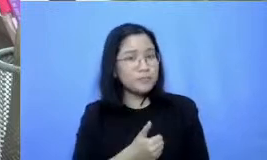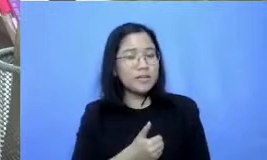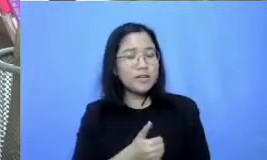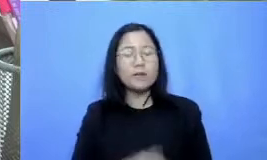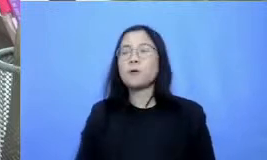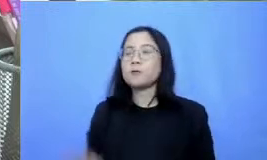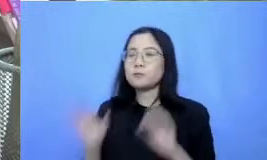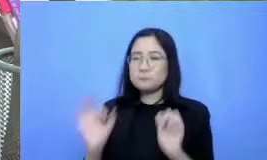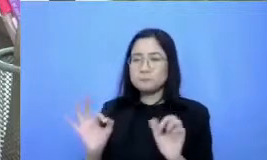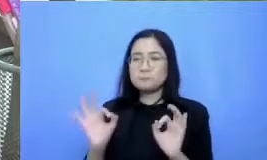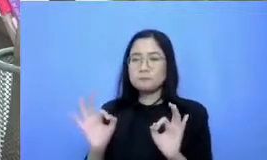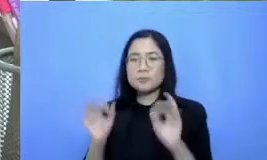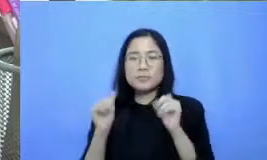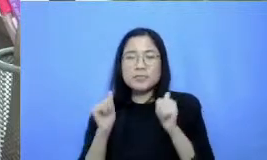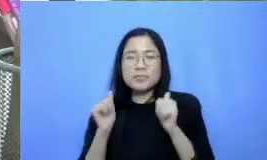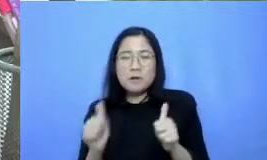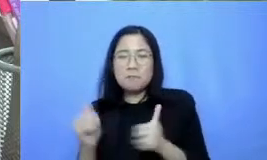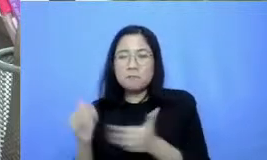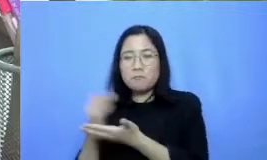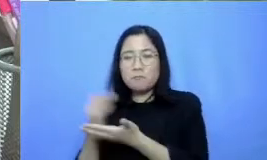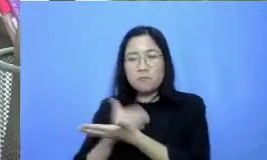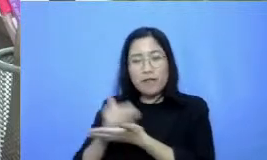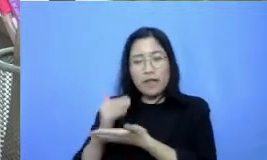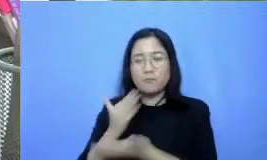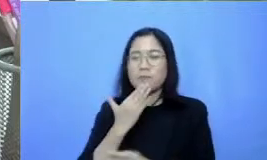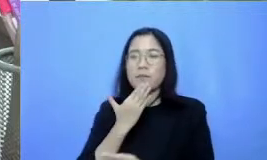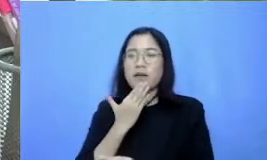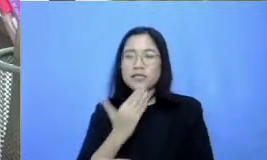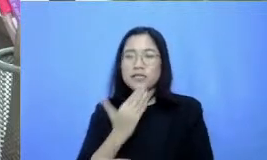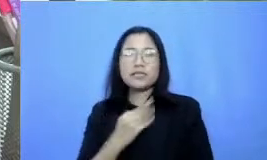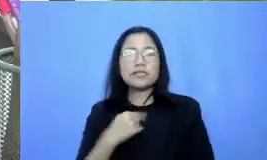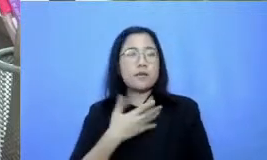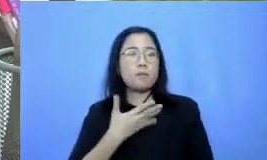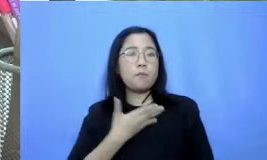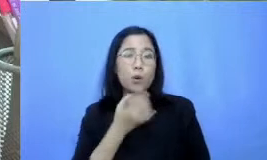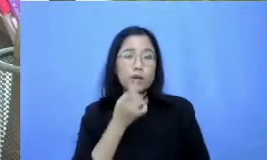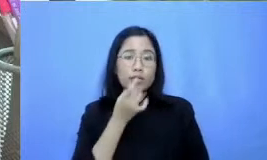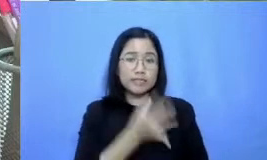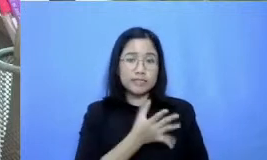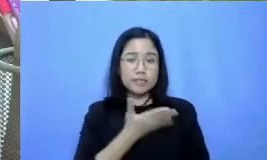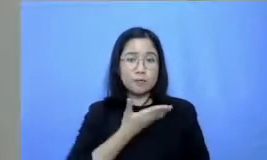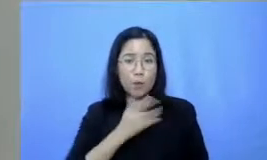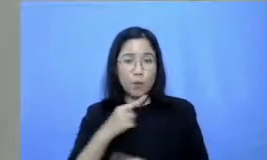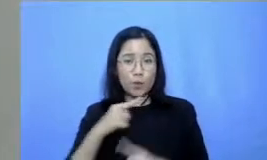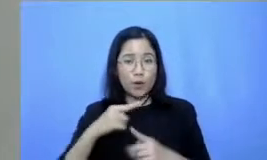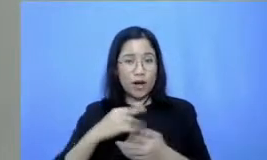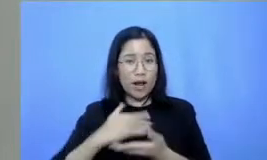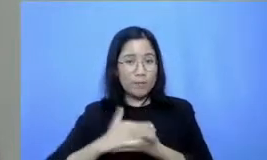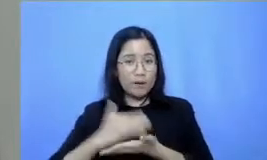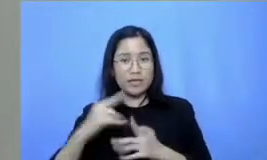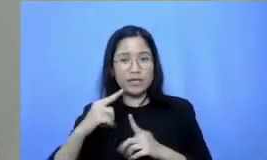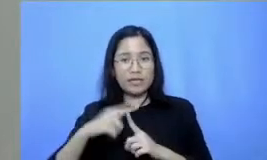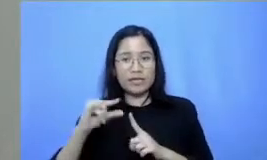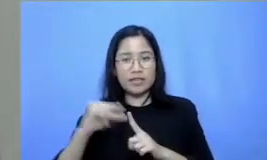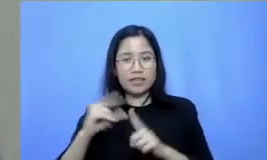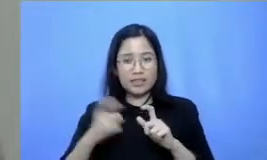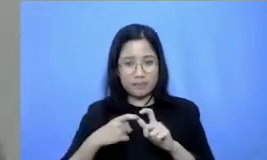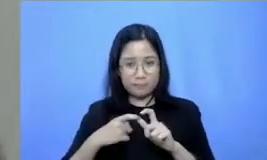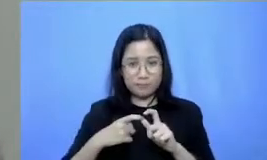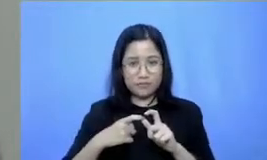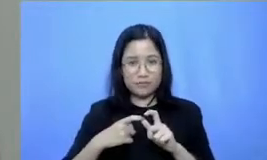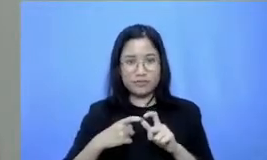untuk seri Ibu kalau gitu Saya juga mohon izin untuk memberikan tipsnya berdasarkan materi wb